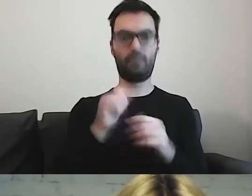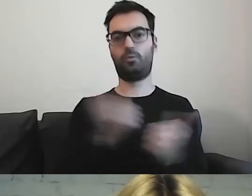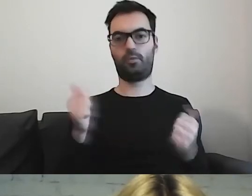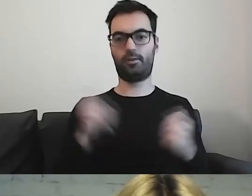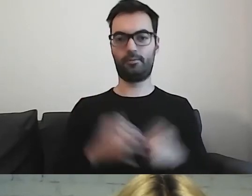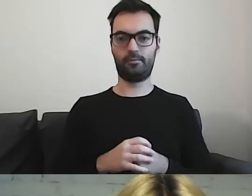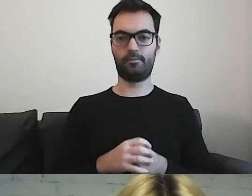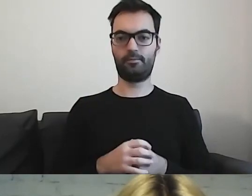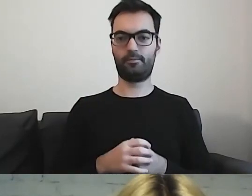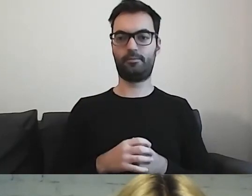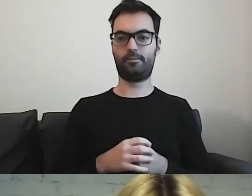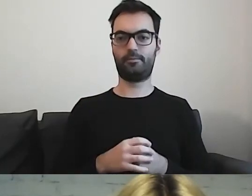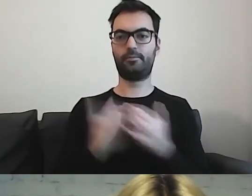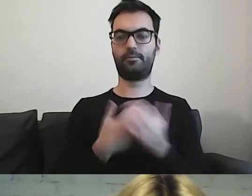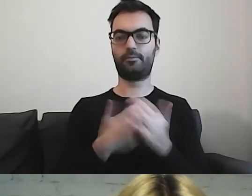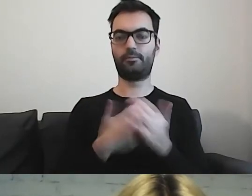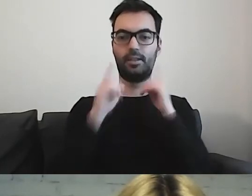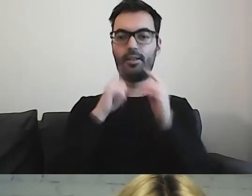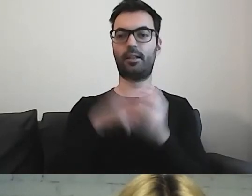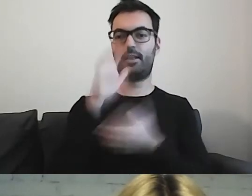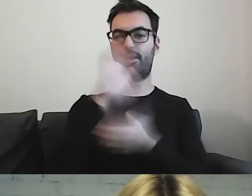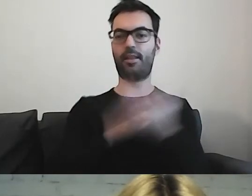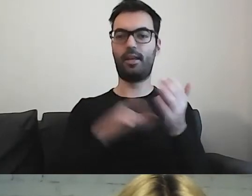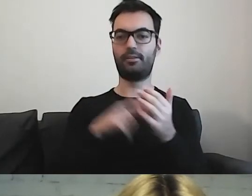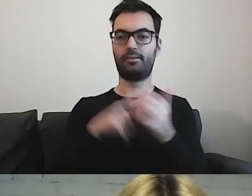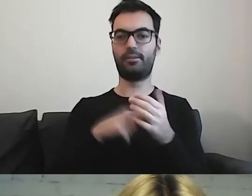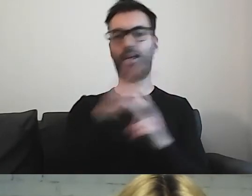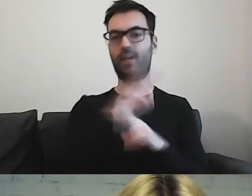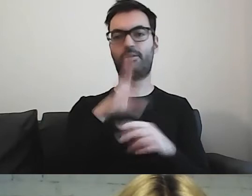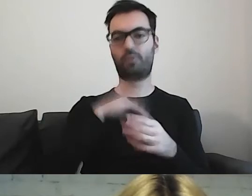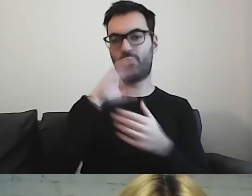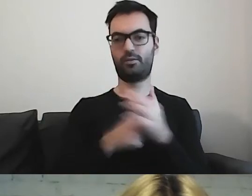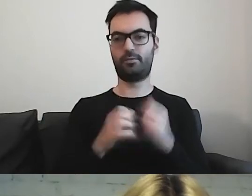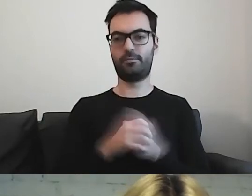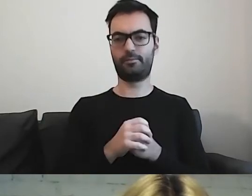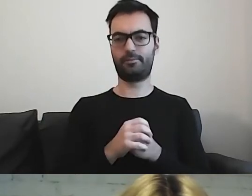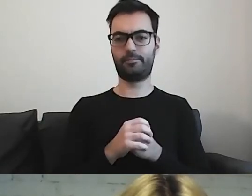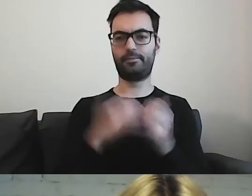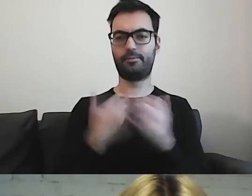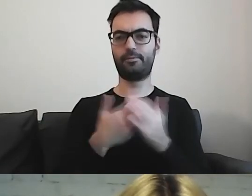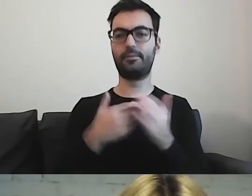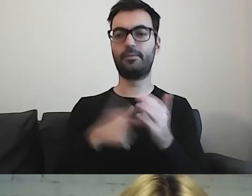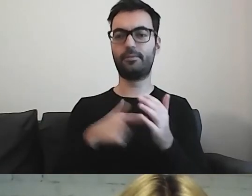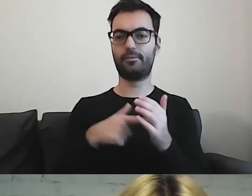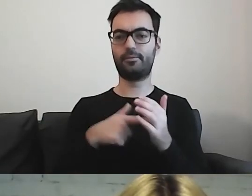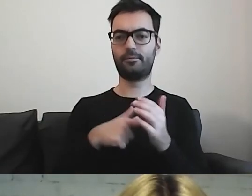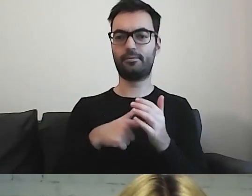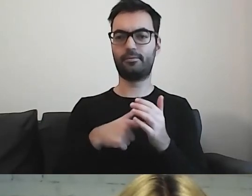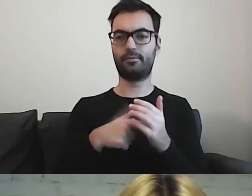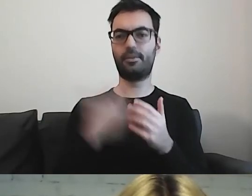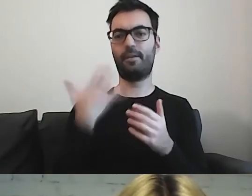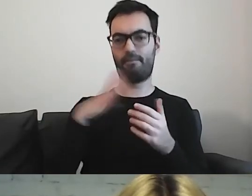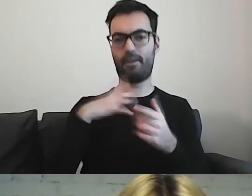Z tych tekstów mogą korzystać wszyscy. Dlatego warto je robić.